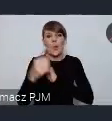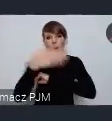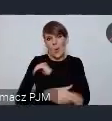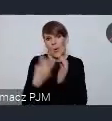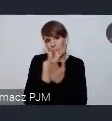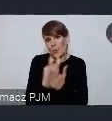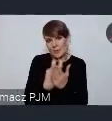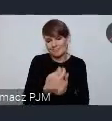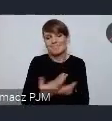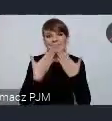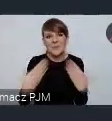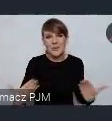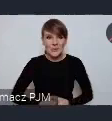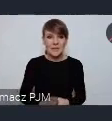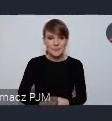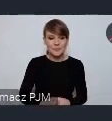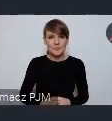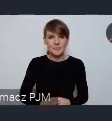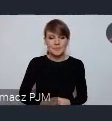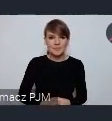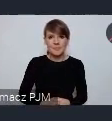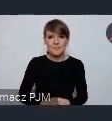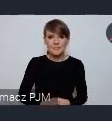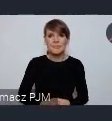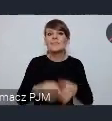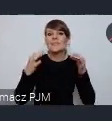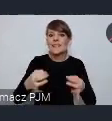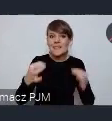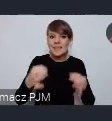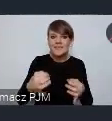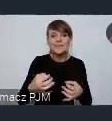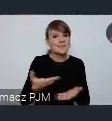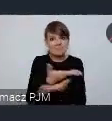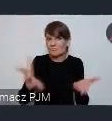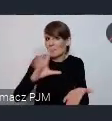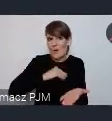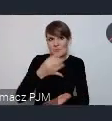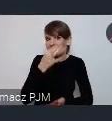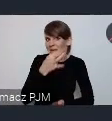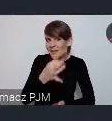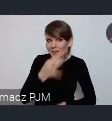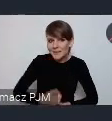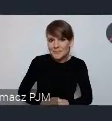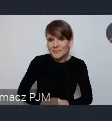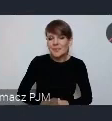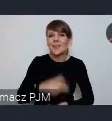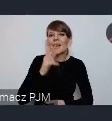Z mojej strony dziękuję. ja teraz zapraszam państwa do zadawania pytań Krzysztof Paczyński już na początku tłumaczył